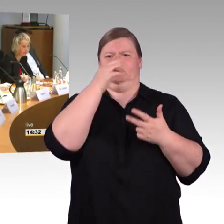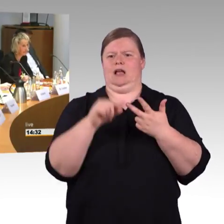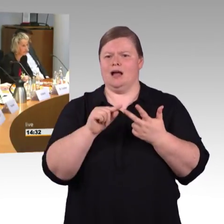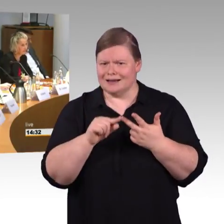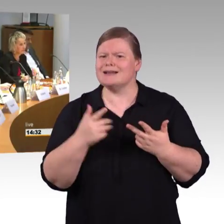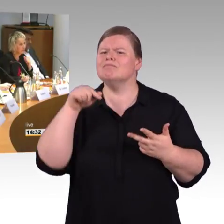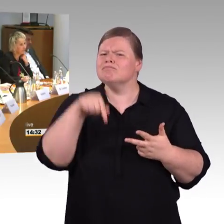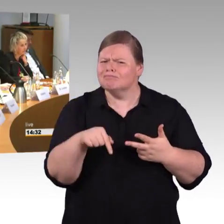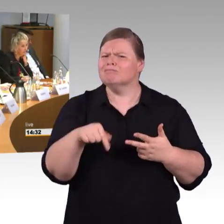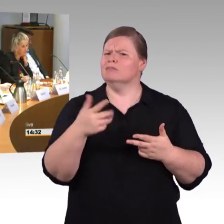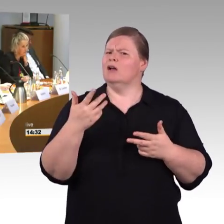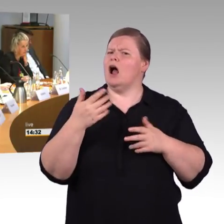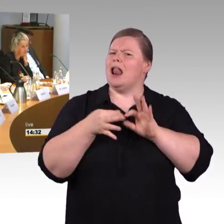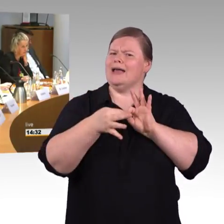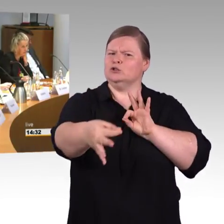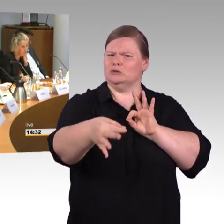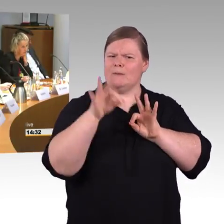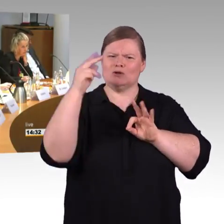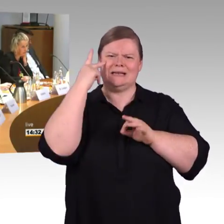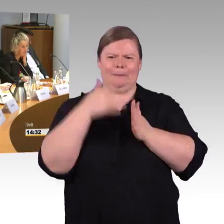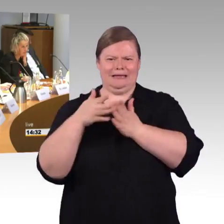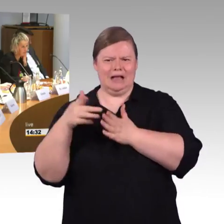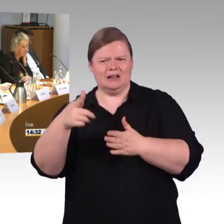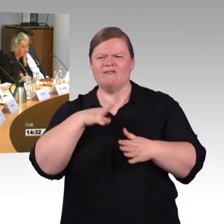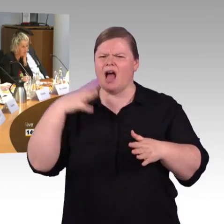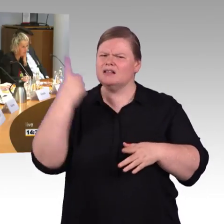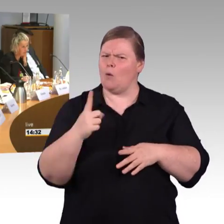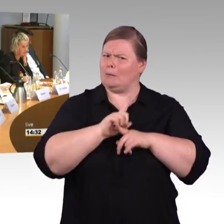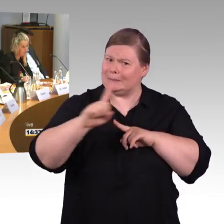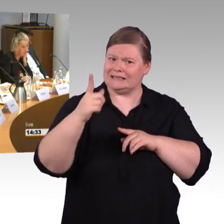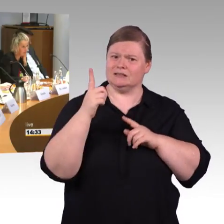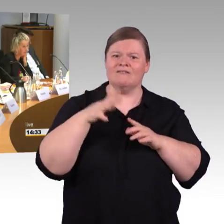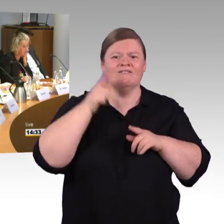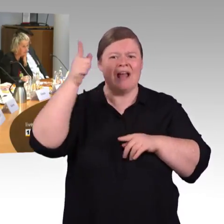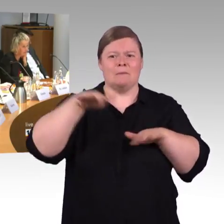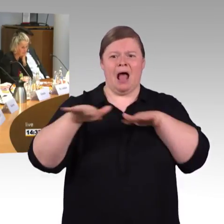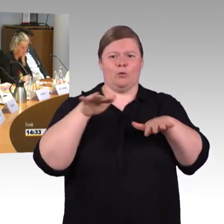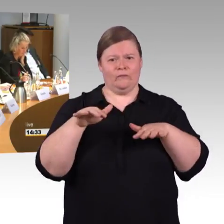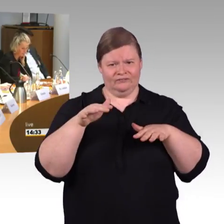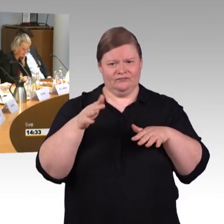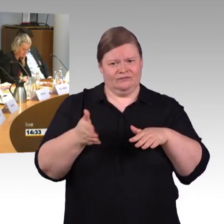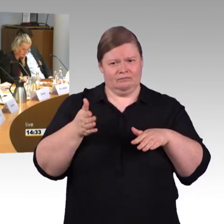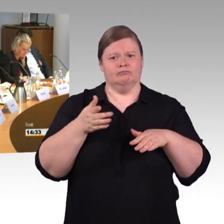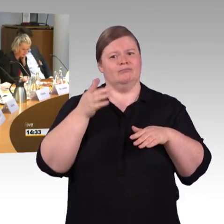Ok. Aber würdest du so freundlich sein und nochmal sagen, wen du gefragt hast? Ich glaube das war an die Deutsche Bahn gerichtet, oder? (Rednerwechsel) Das war zweimal die Deutsche Bahn,